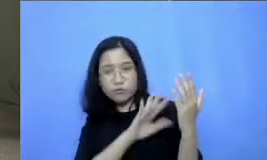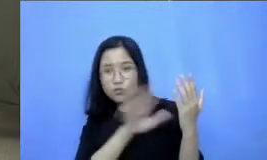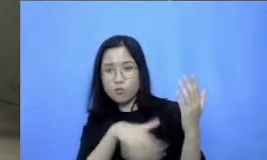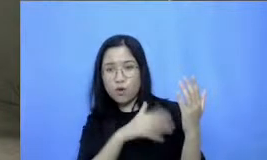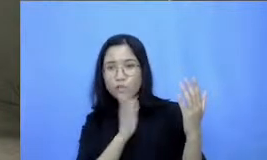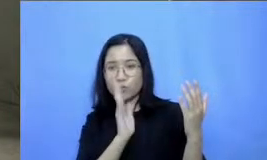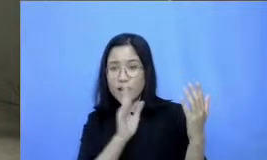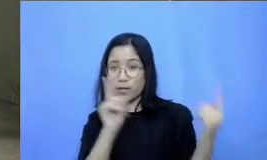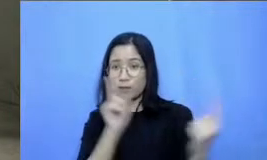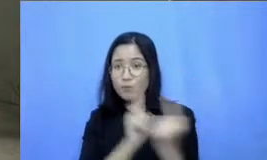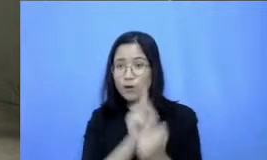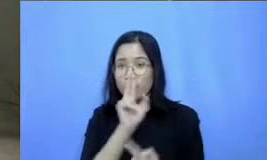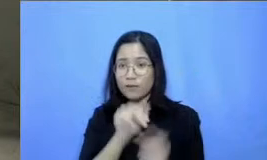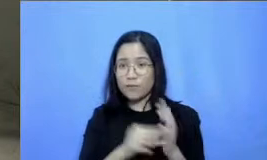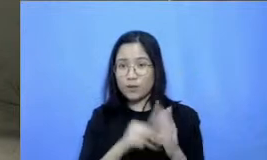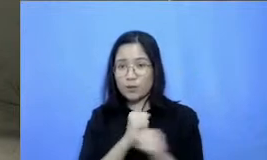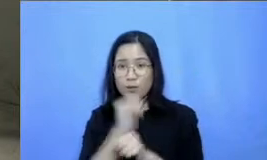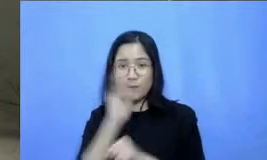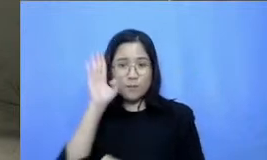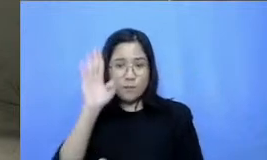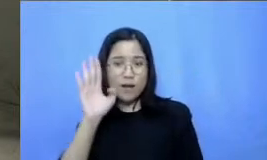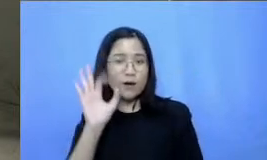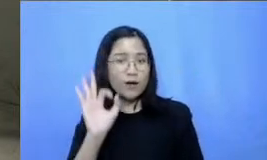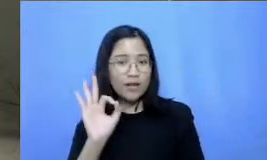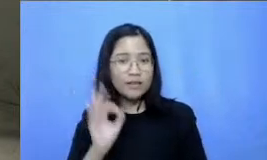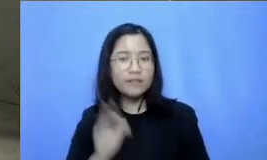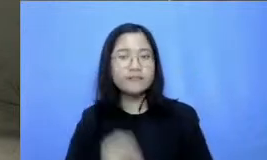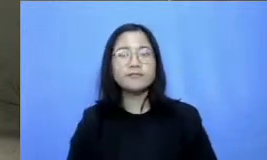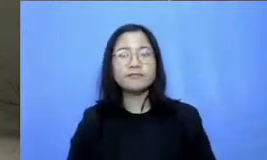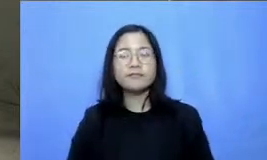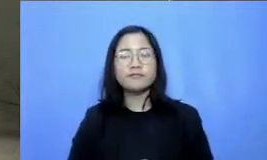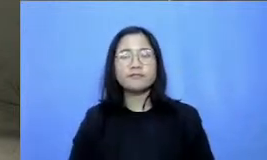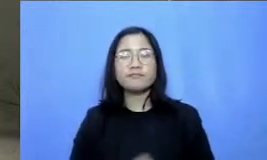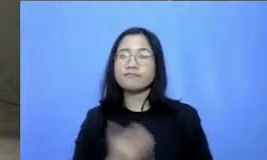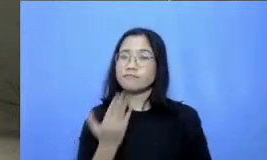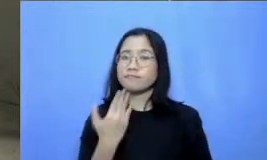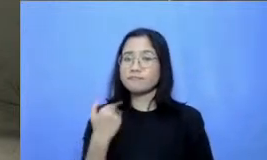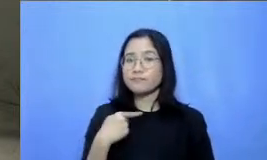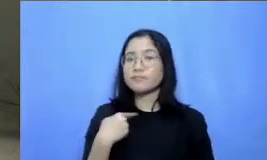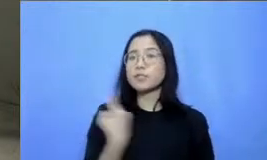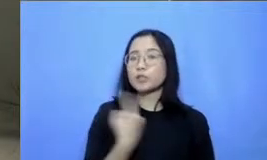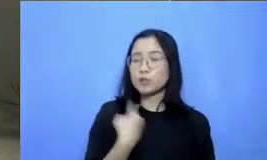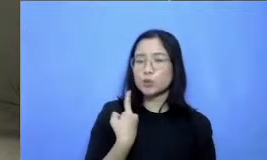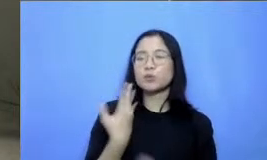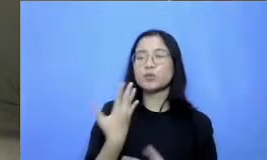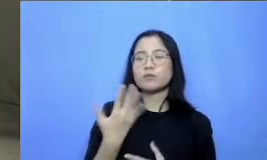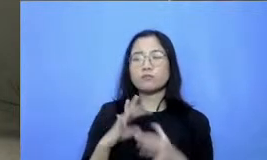Bapak Ibu ya kita ketemu lagi minggu depan dan Marilah terus kita berkolaborasi dan melakukan